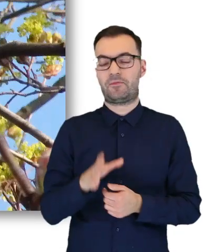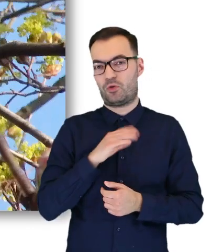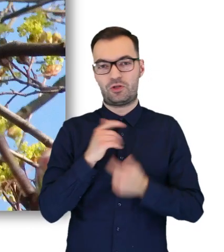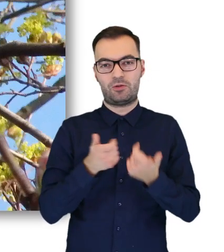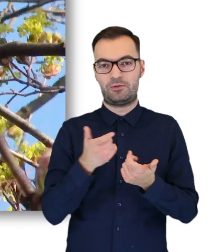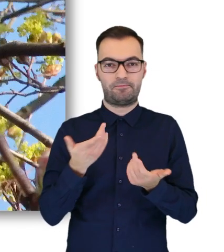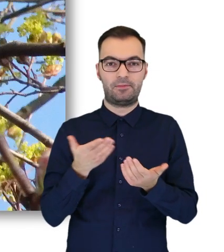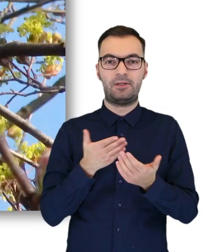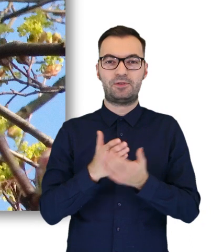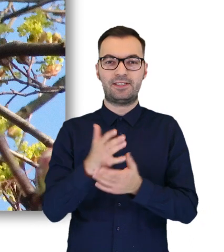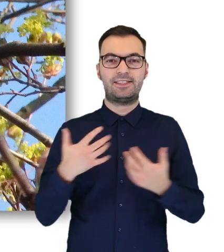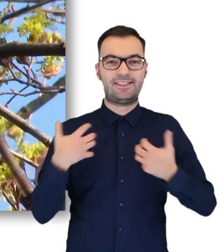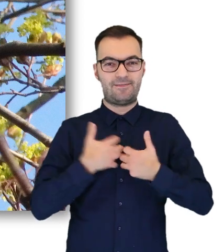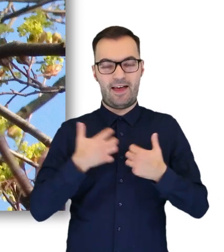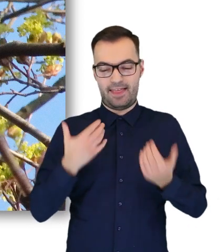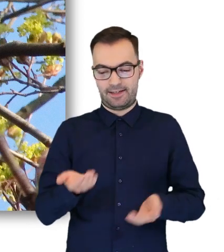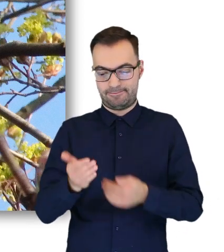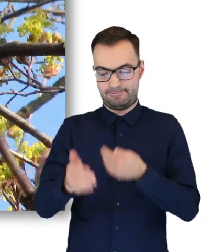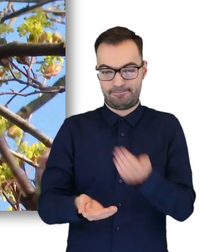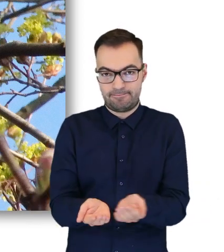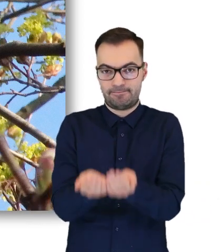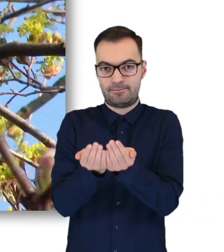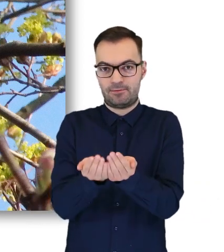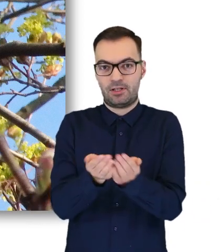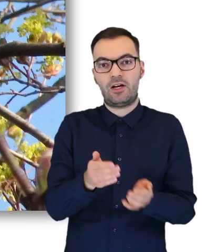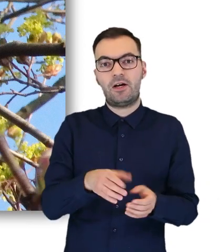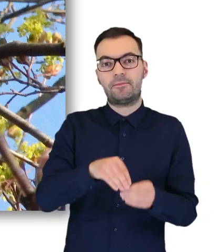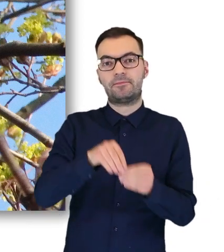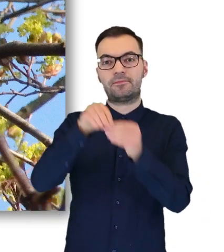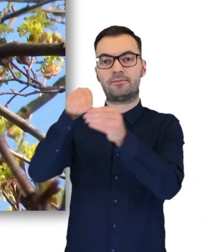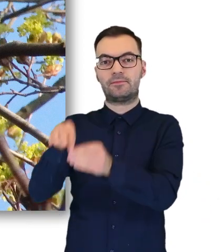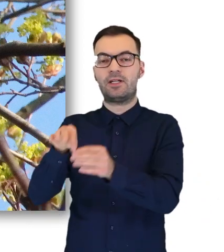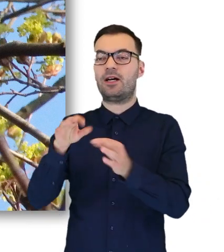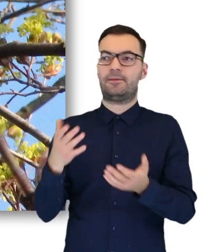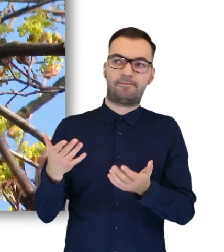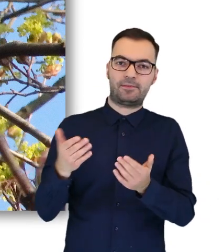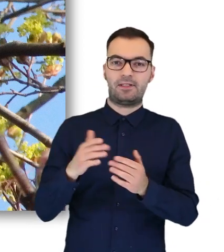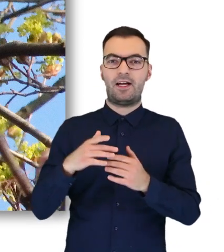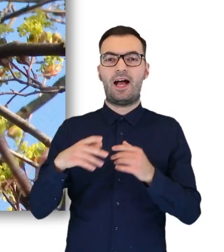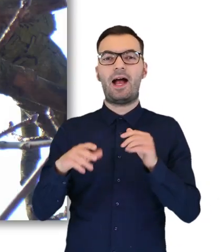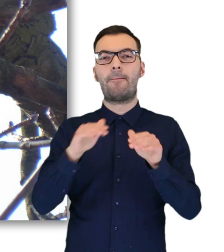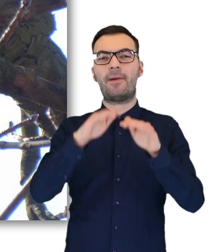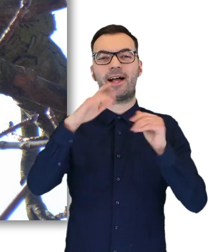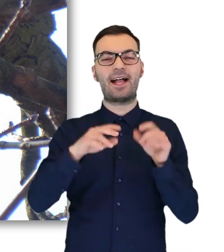możemy to zrobić na przykład przez jakąś bluzę, i przesuwamy ją gdzieś na jakąś niską gałąź